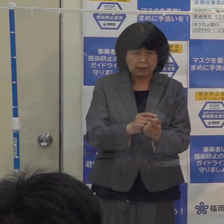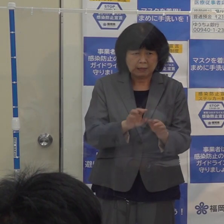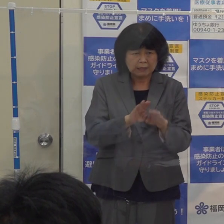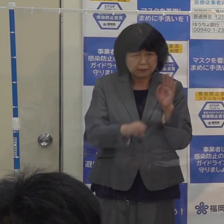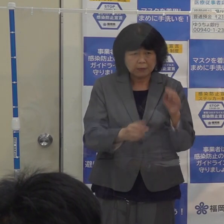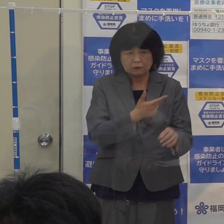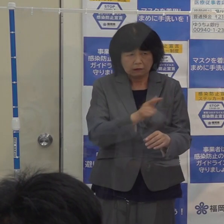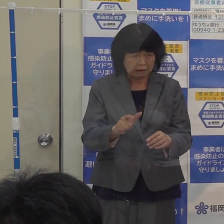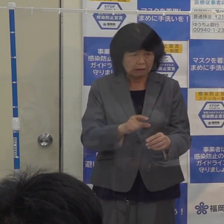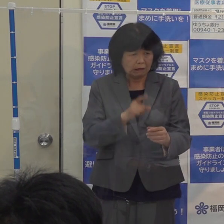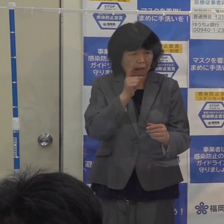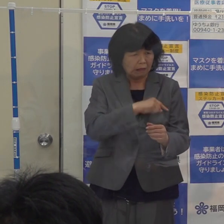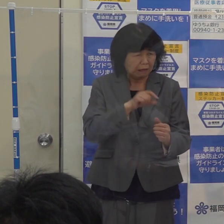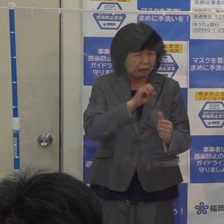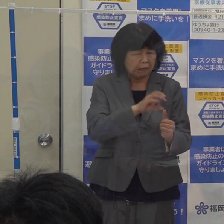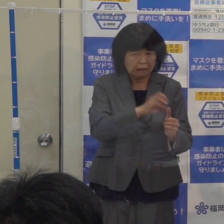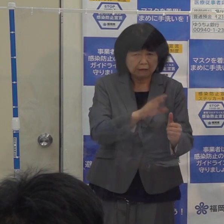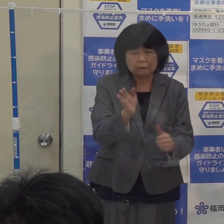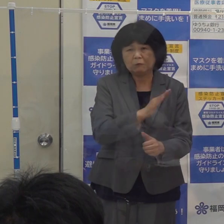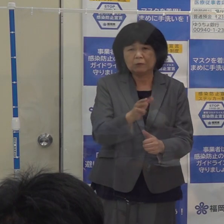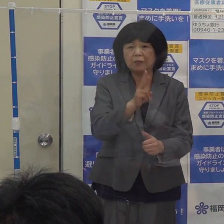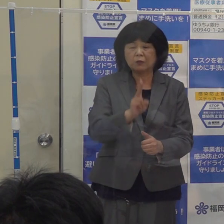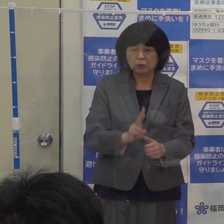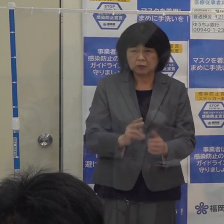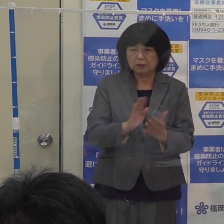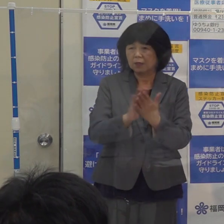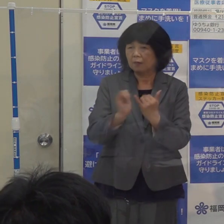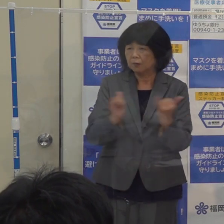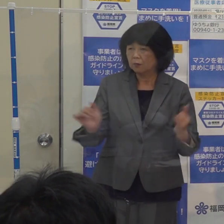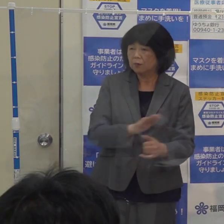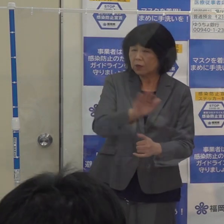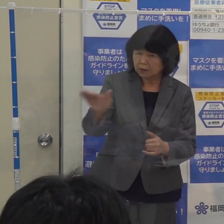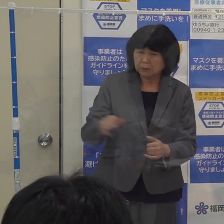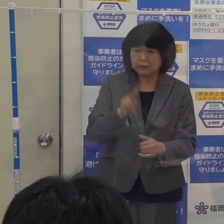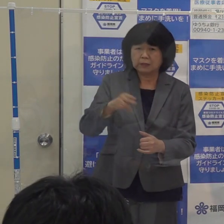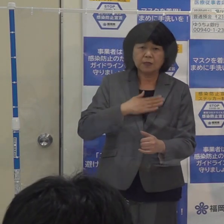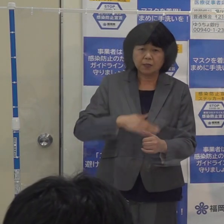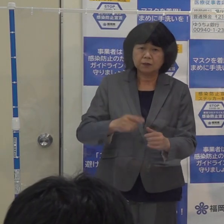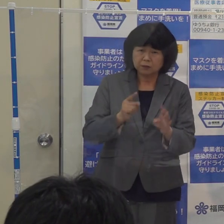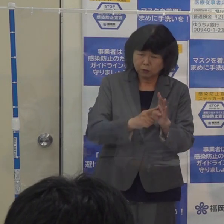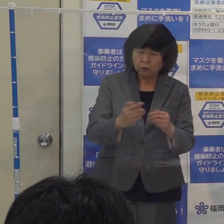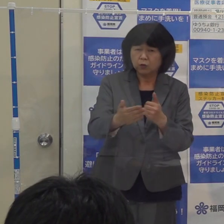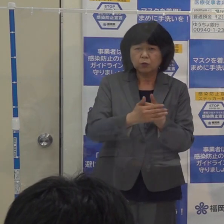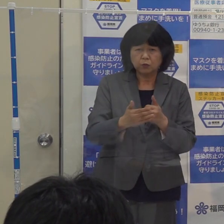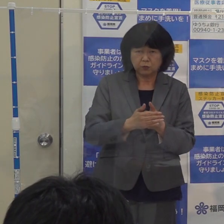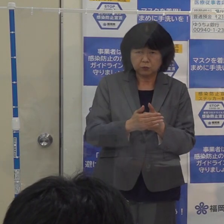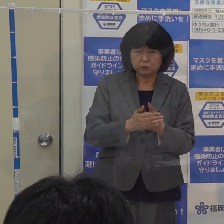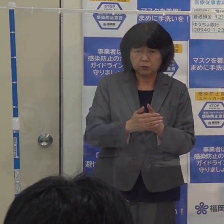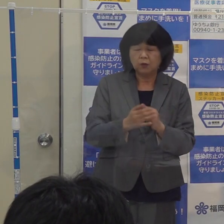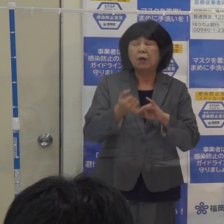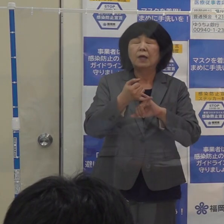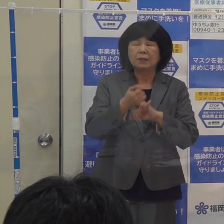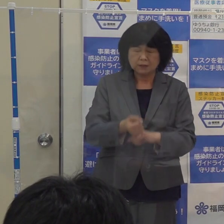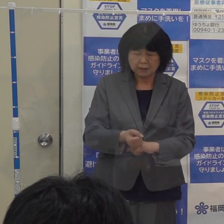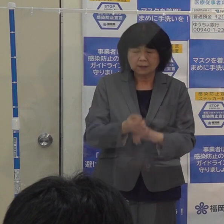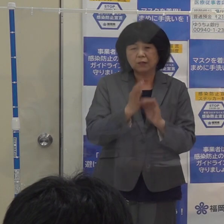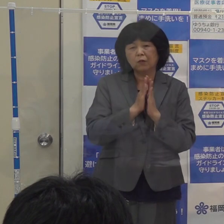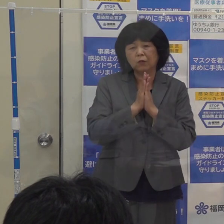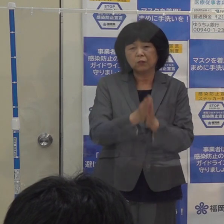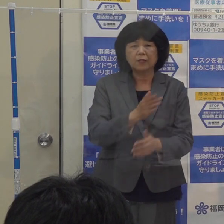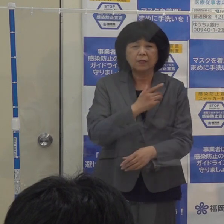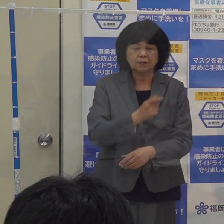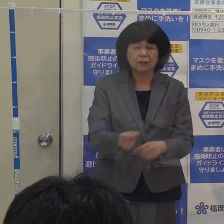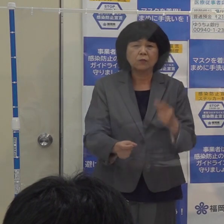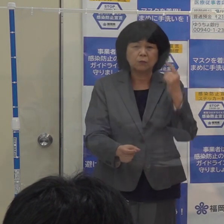こうしたことが起きないように 県民の皆さんに理解と協力を これについてもぜひともお願いしたいと思います